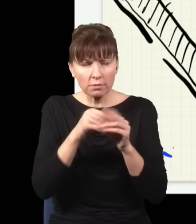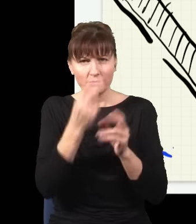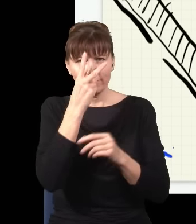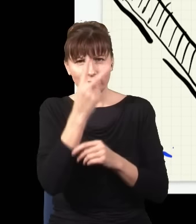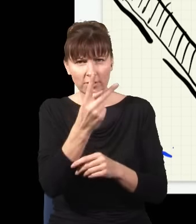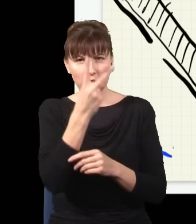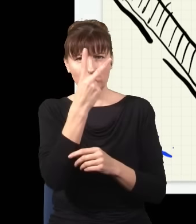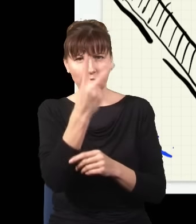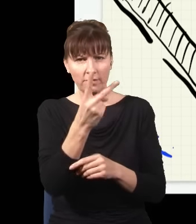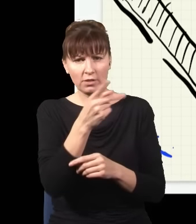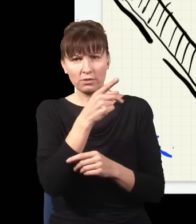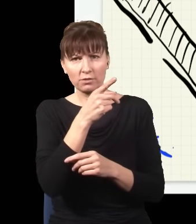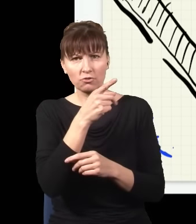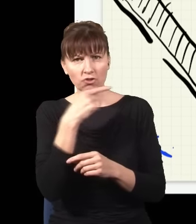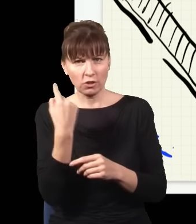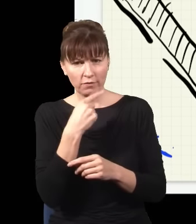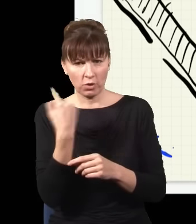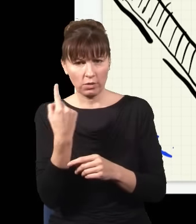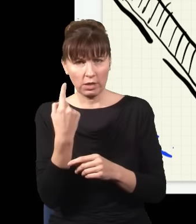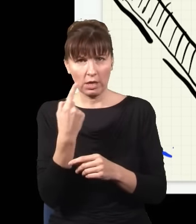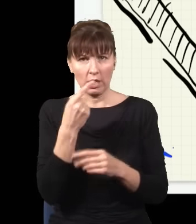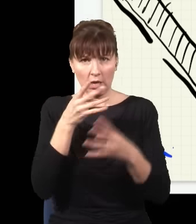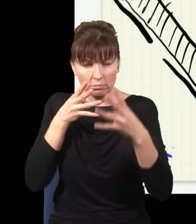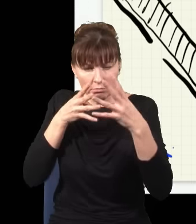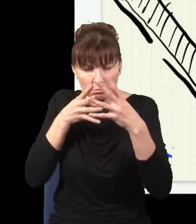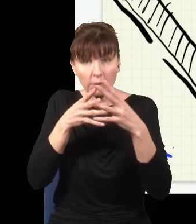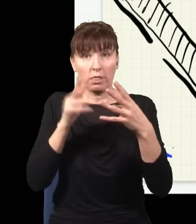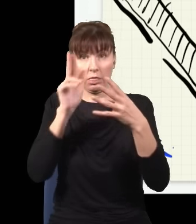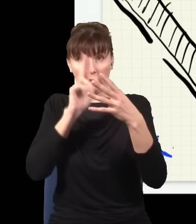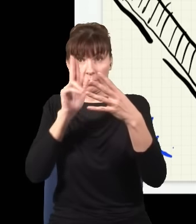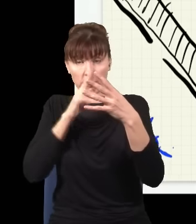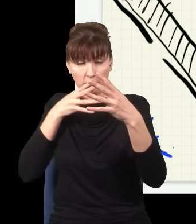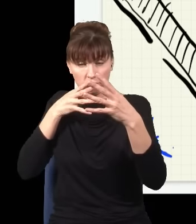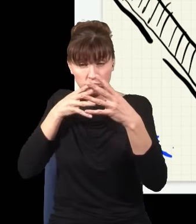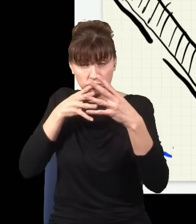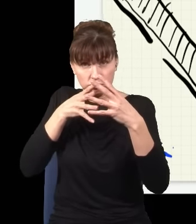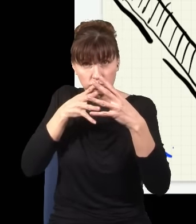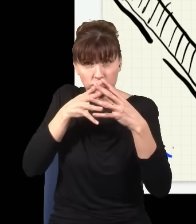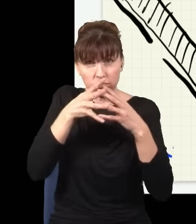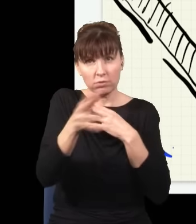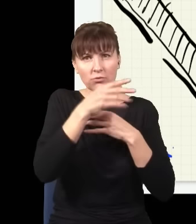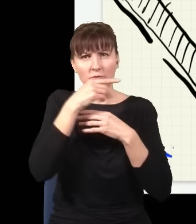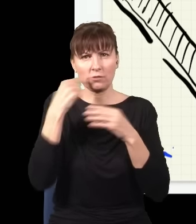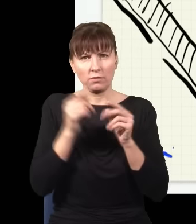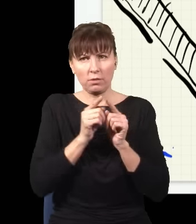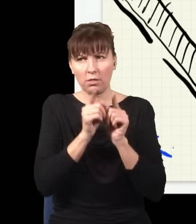zamiast światła niebieskiego, wyjdzie na drugą stronę światło czerwone, i to w dwóch kierunkach.